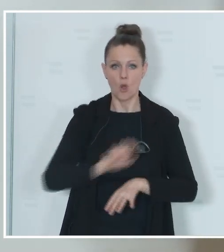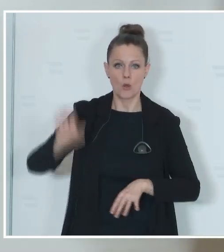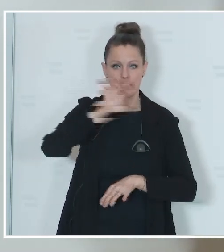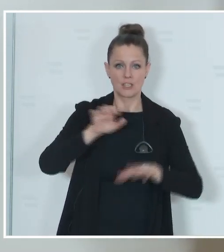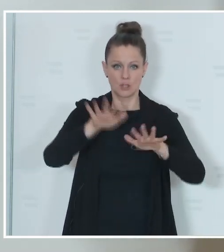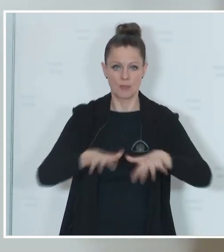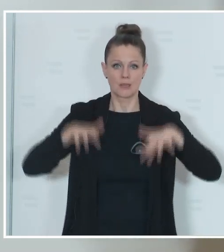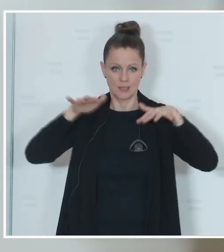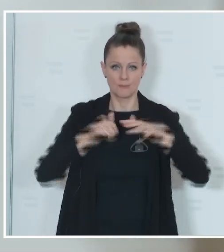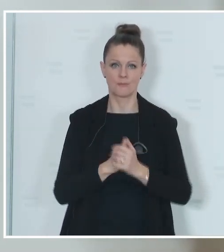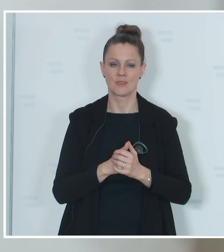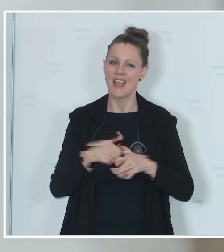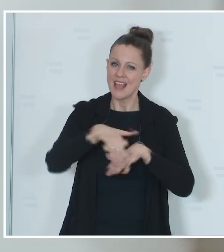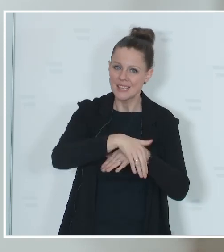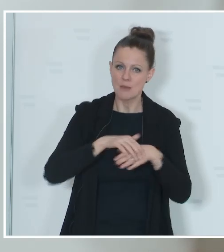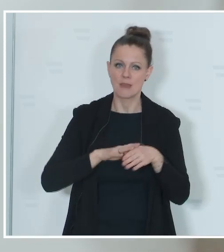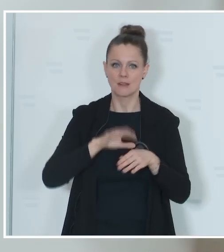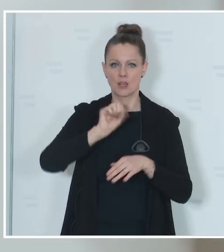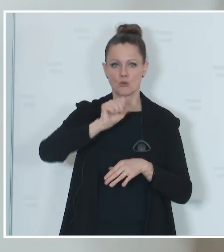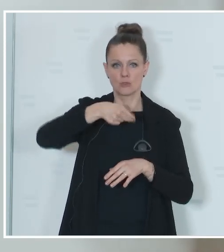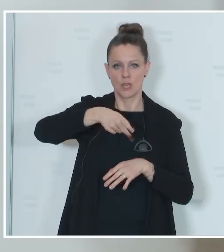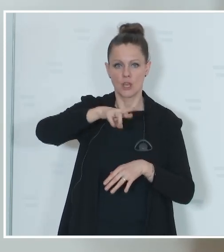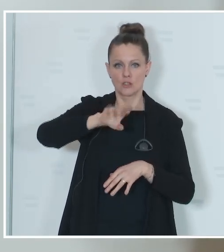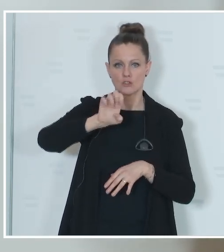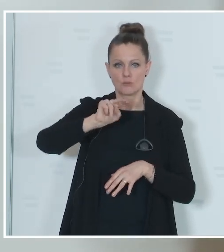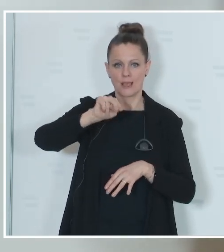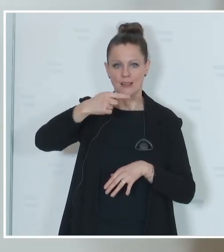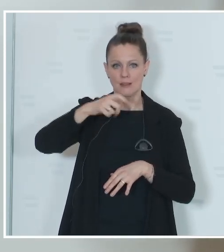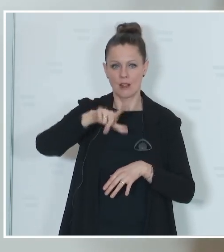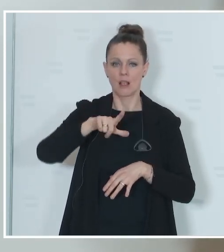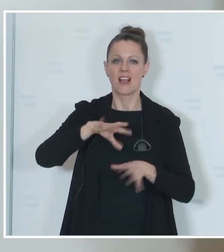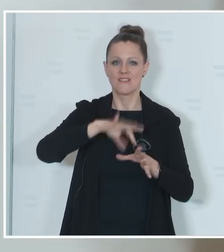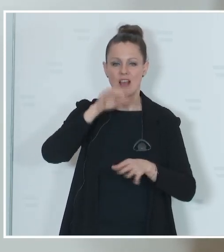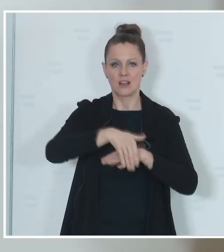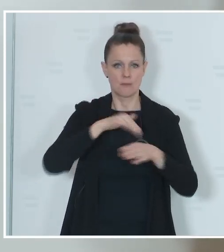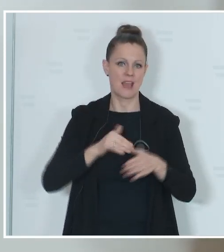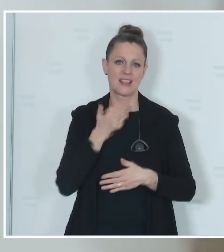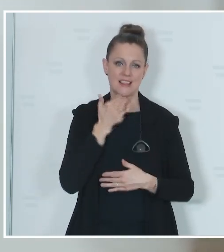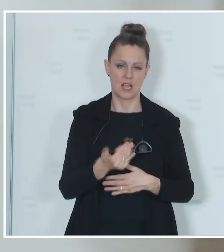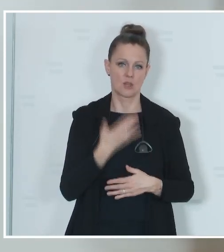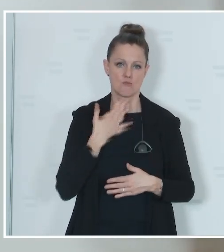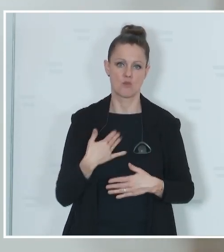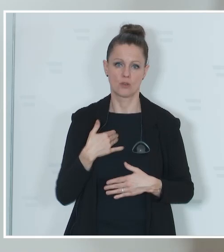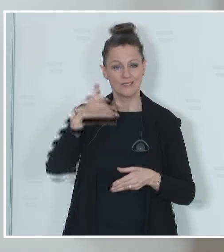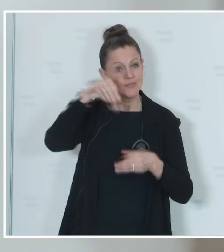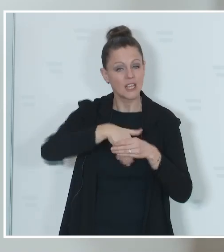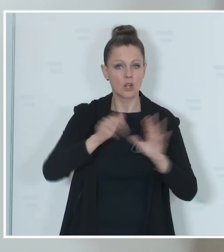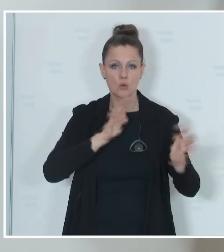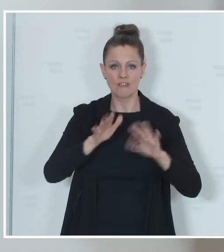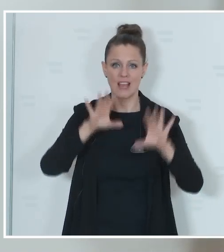Sprengel- und Gemeindewahlbehörden ganz herzlich zu bedanken. Es sind dies rund 10.000 Sprengel-